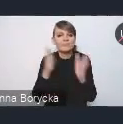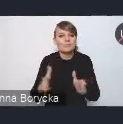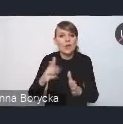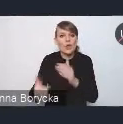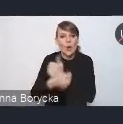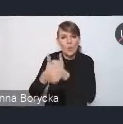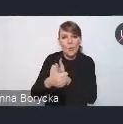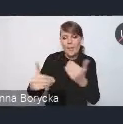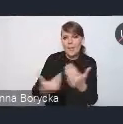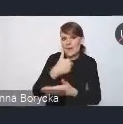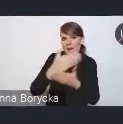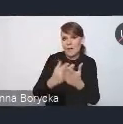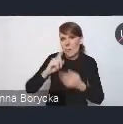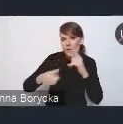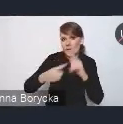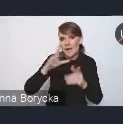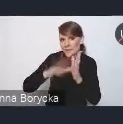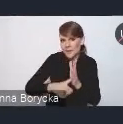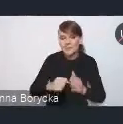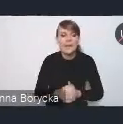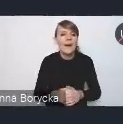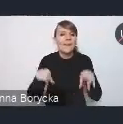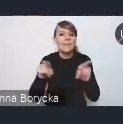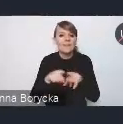oraz jakie wyzwania dostrzegamy,